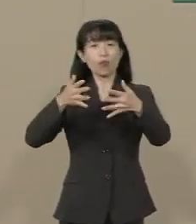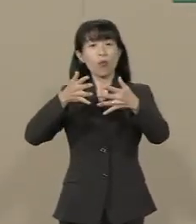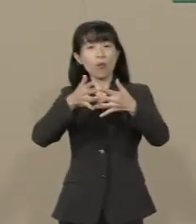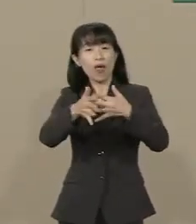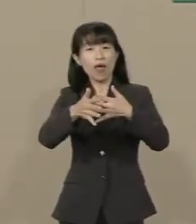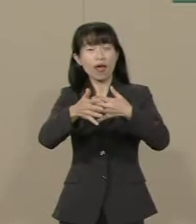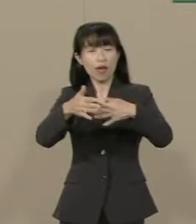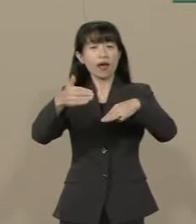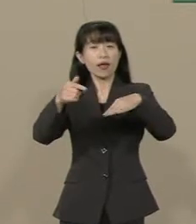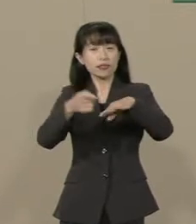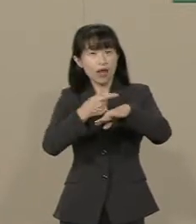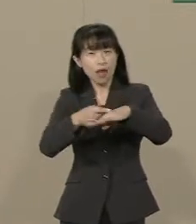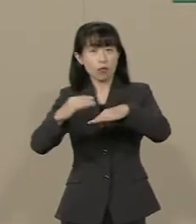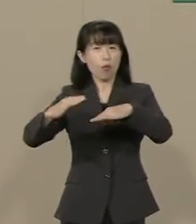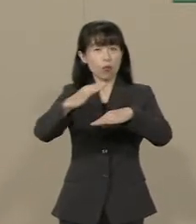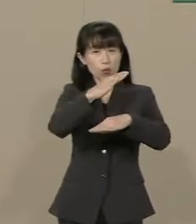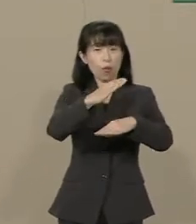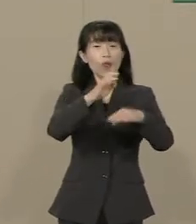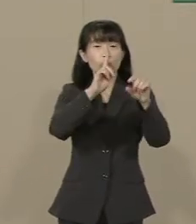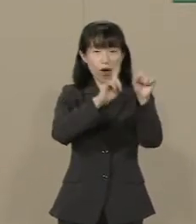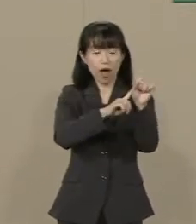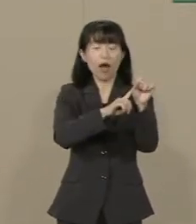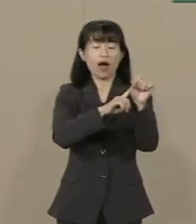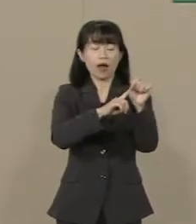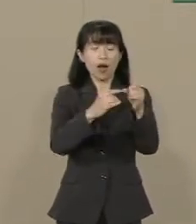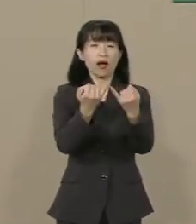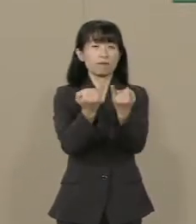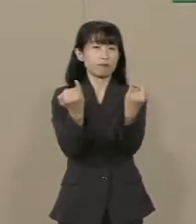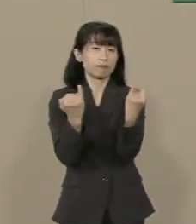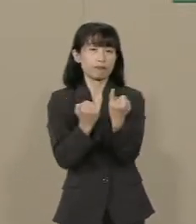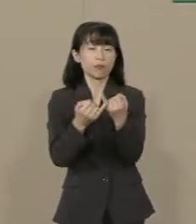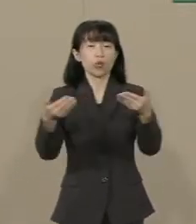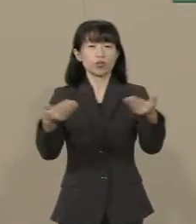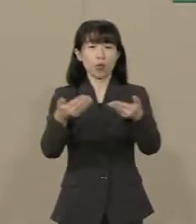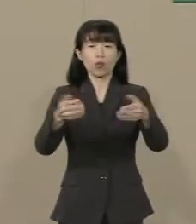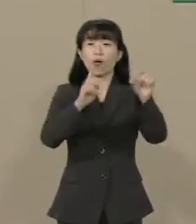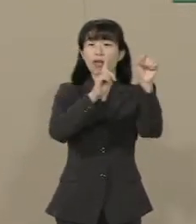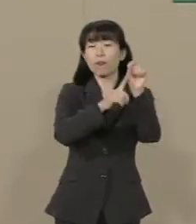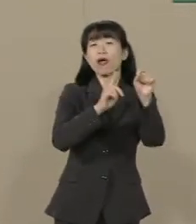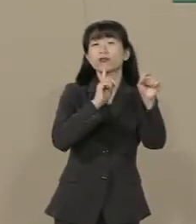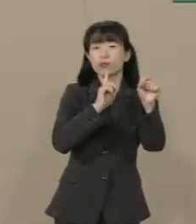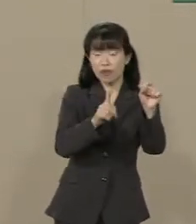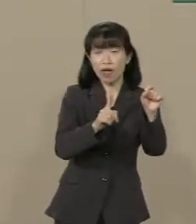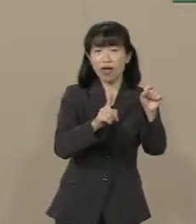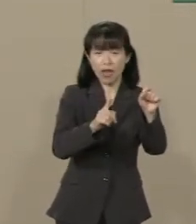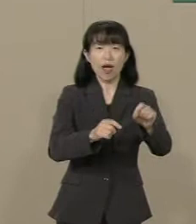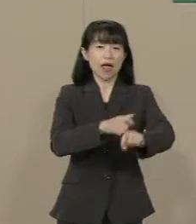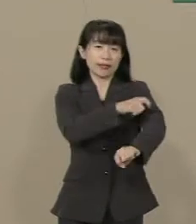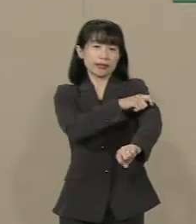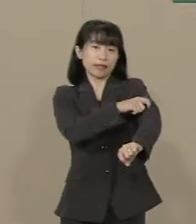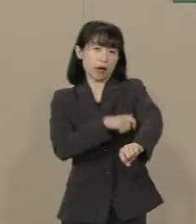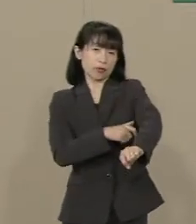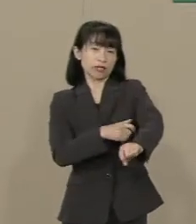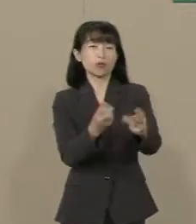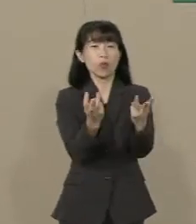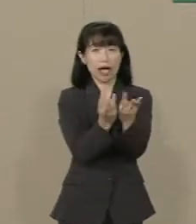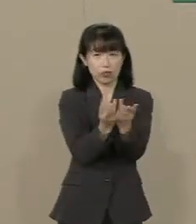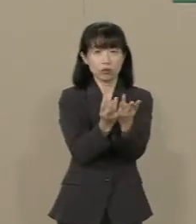ウーマノミクスと称して 社外取締役の数や また 女性の役員の数などまで